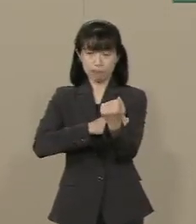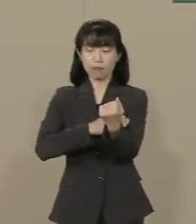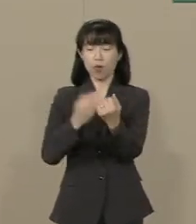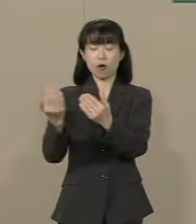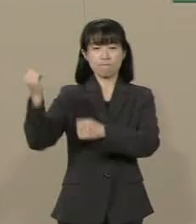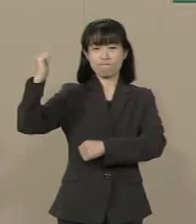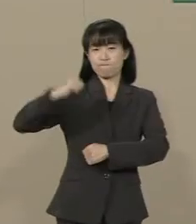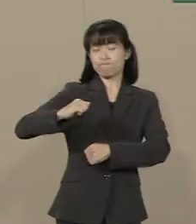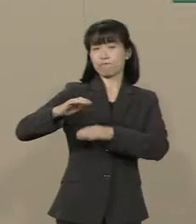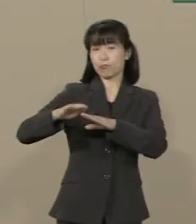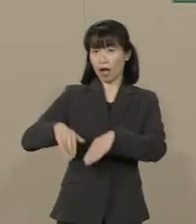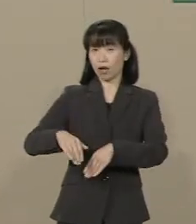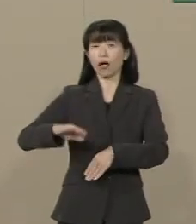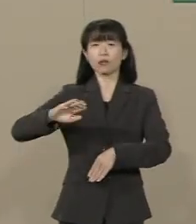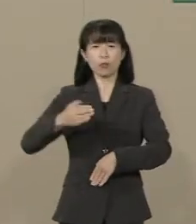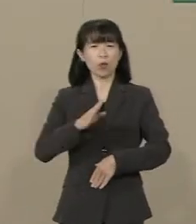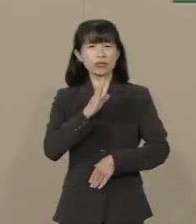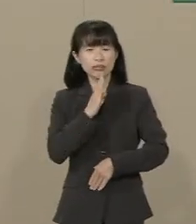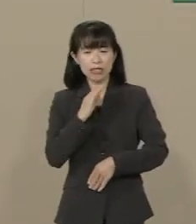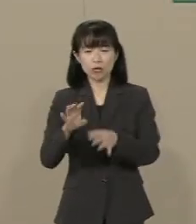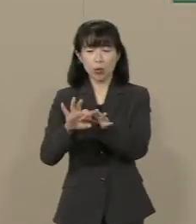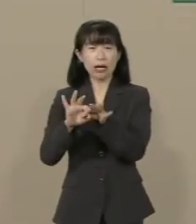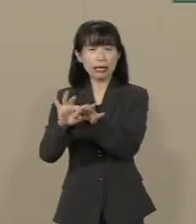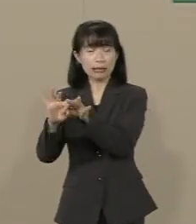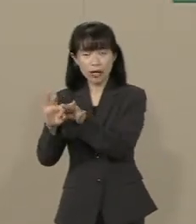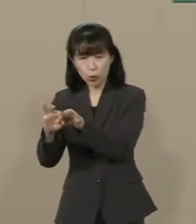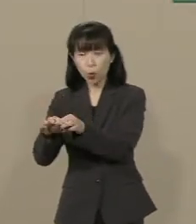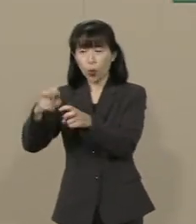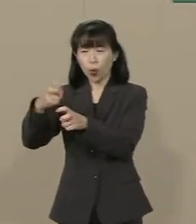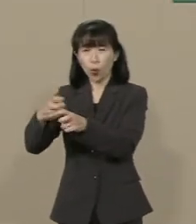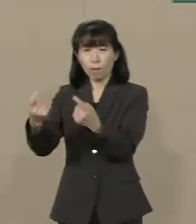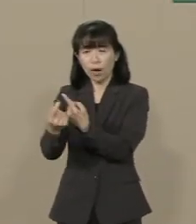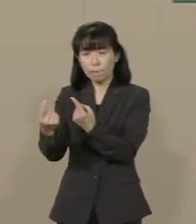しかし 未だ関係する法改正は なされていません